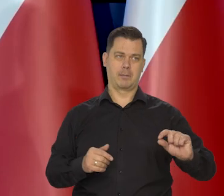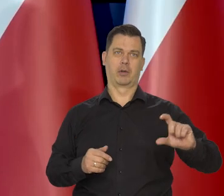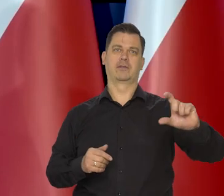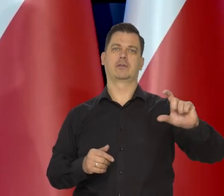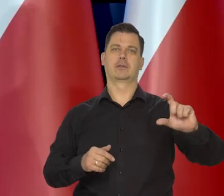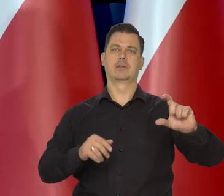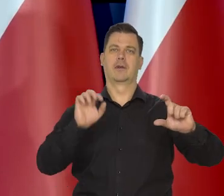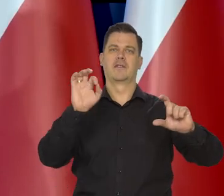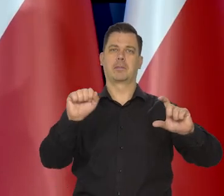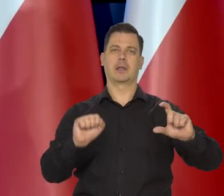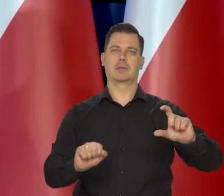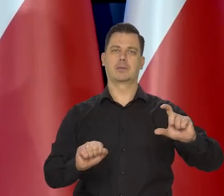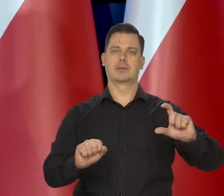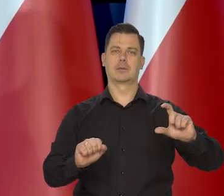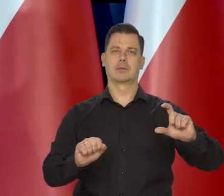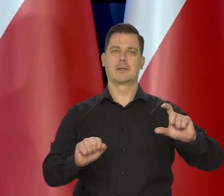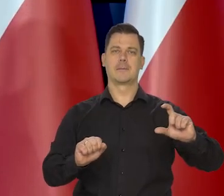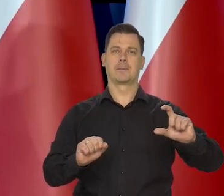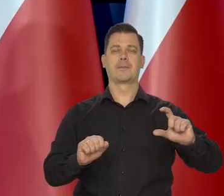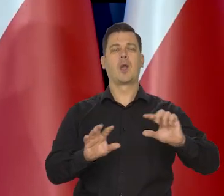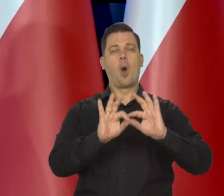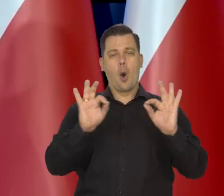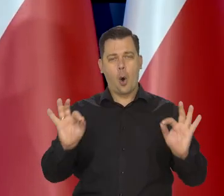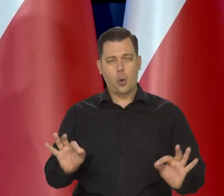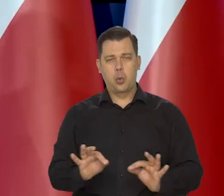ale generalnie zakładamy, to wynika z projekcji,